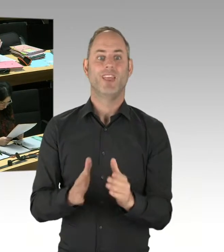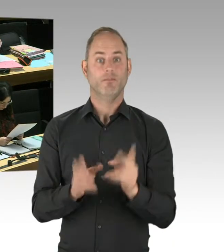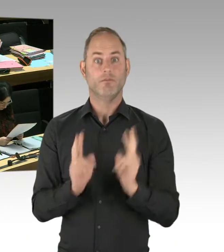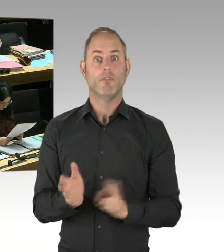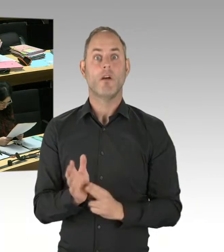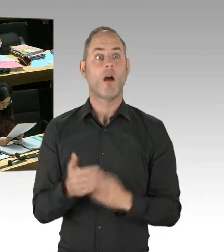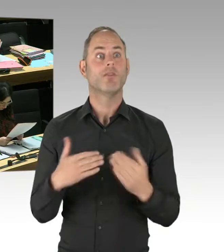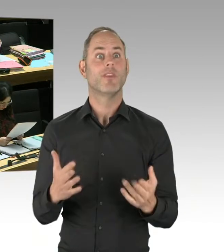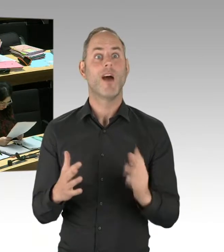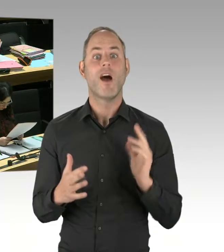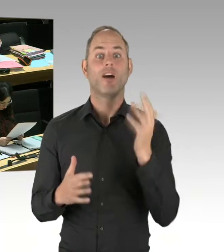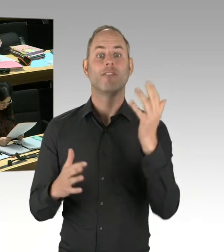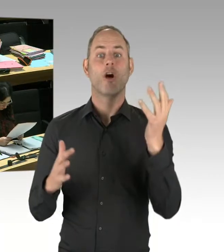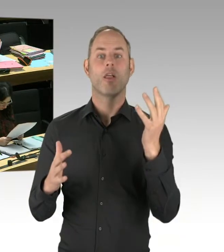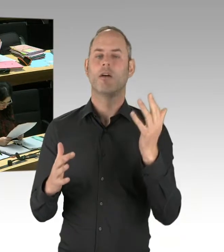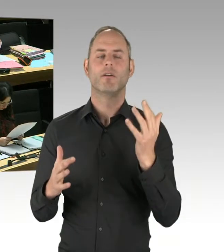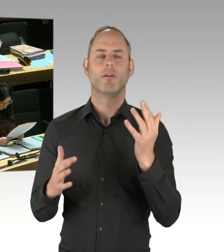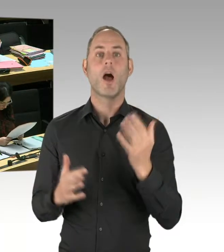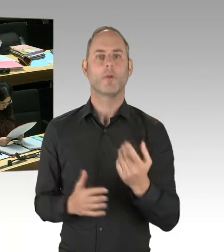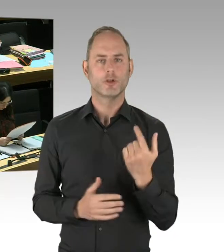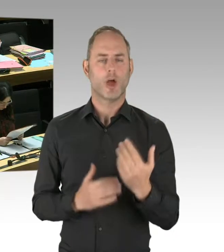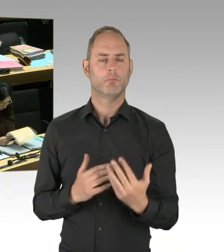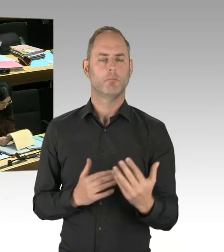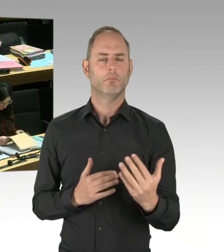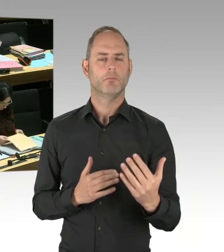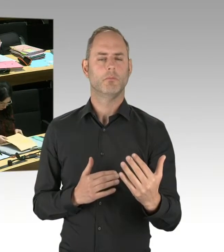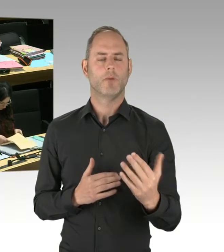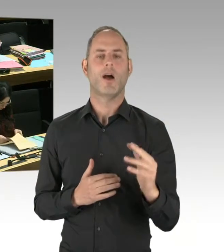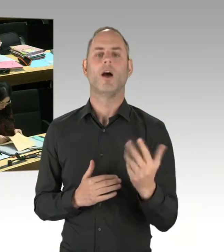Der bisherige Weg, besorgte Presseerklärungen abzusetzen